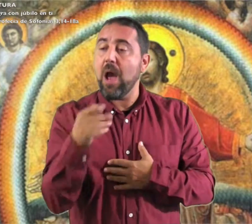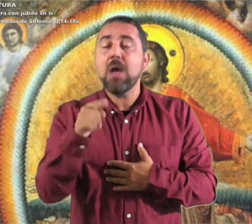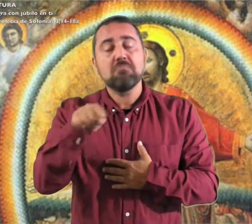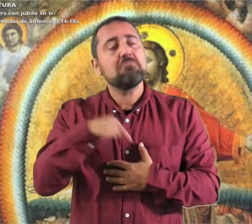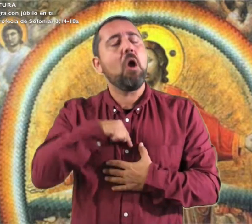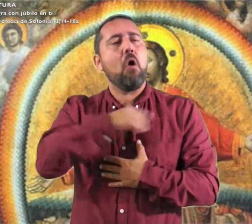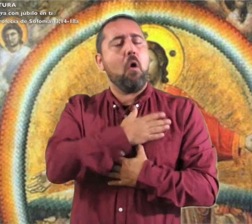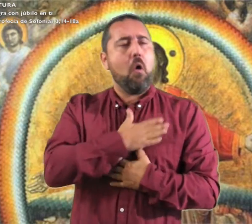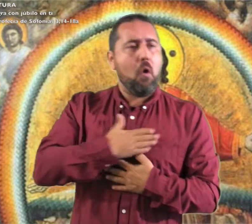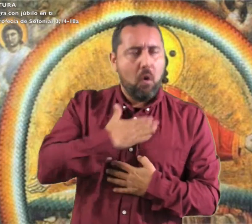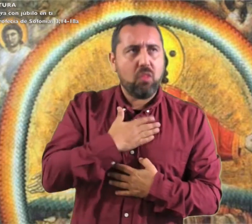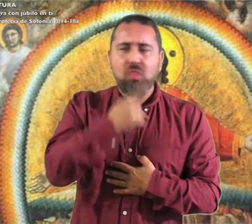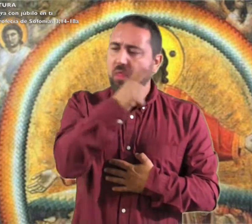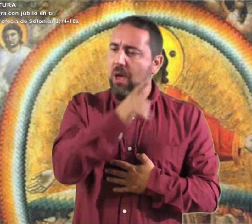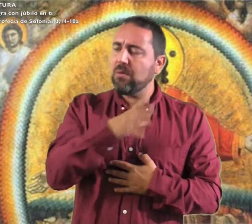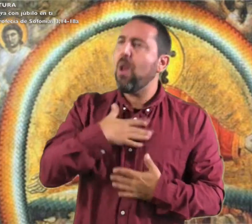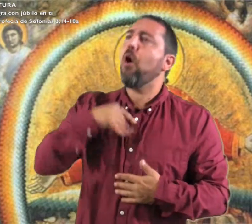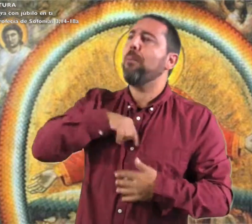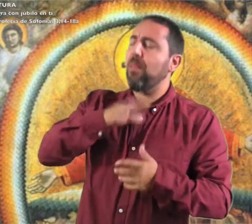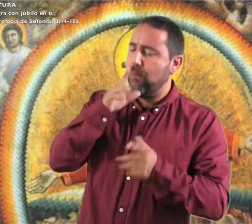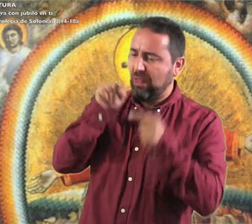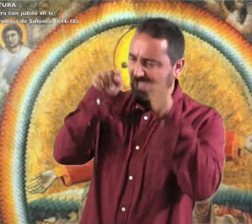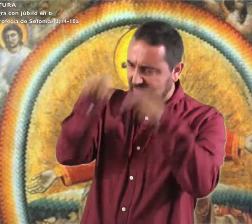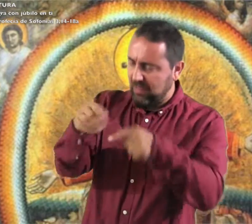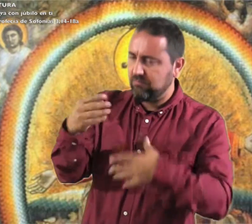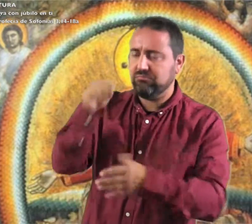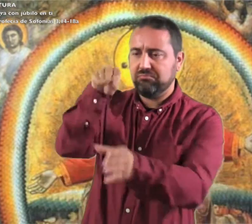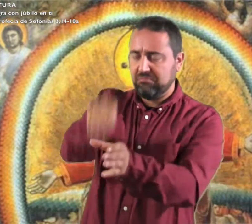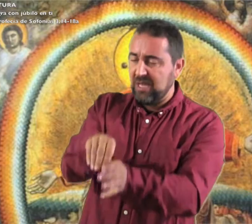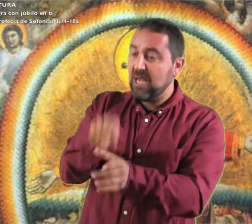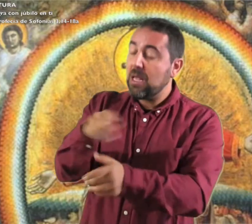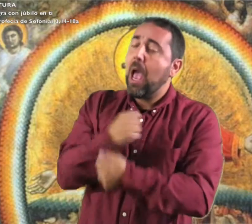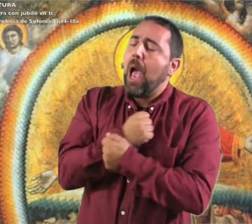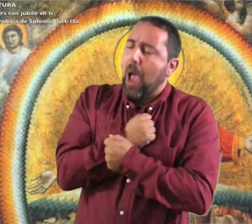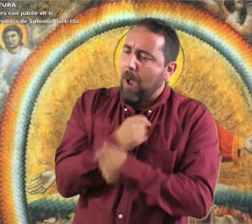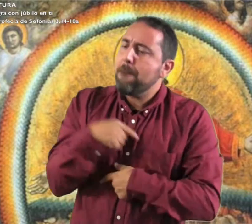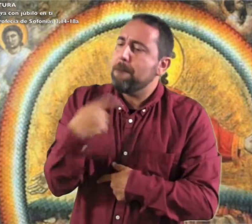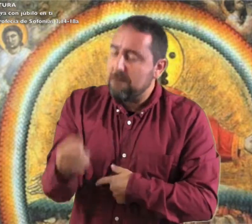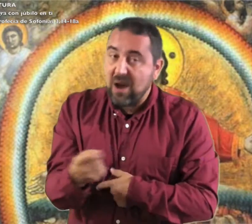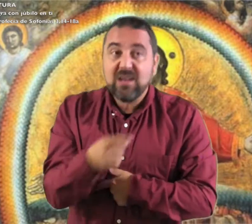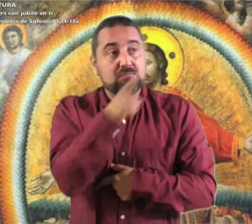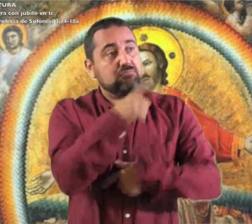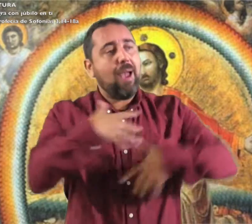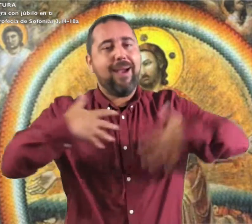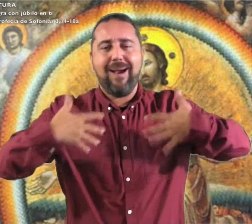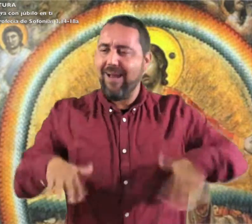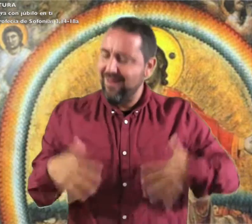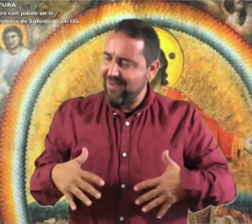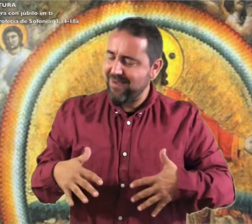Él se goza y se complace en ti te ama y se alegra con júbilo